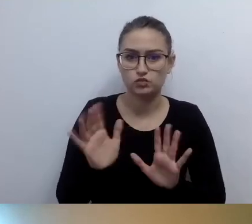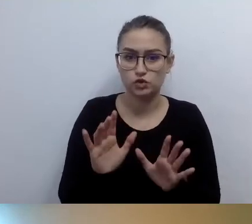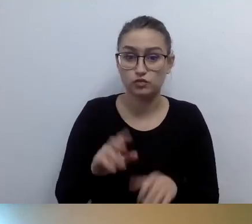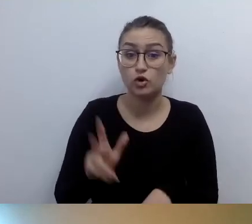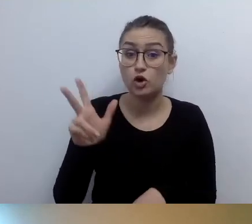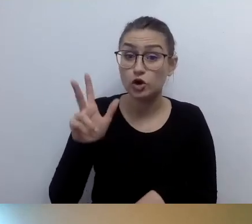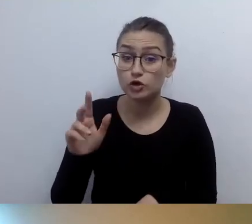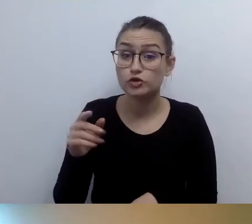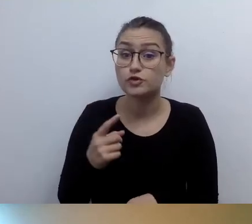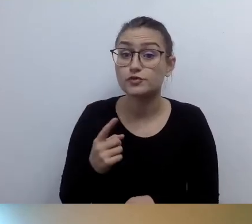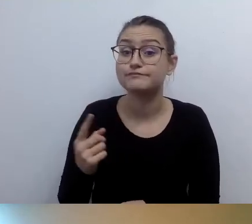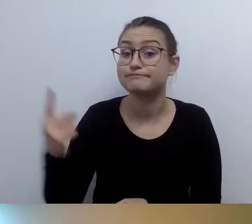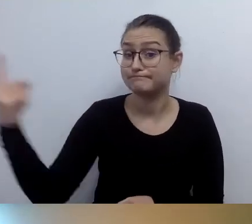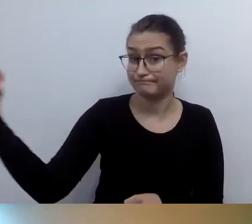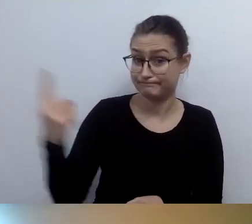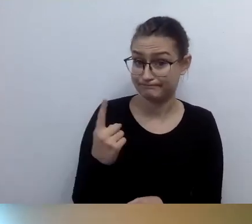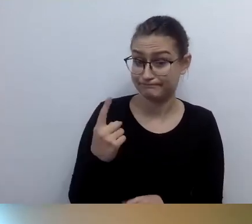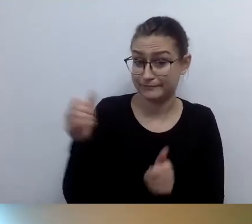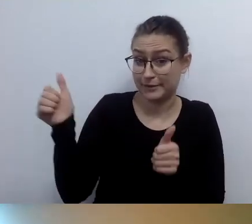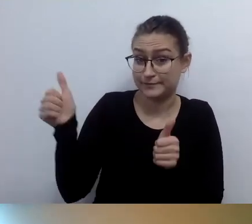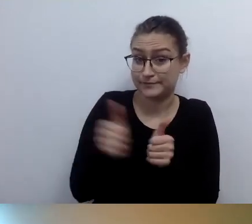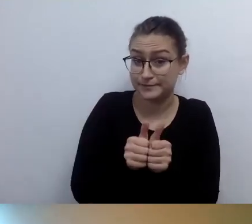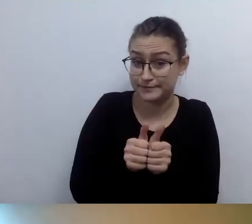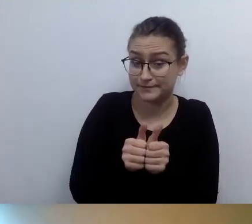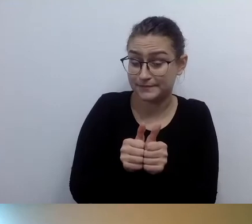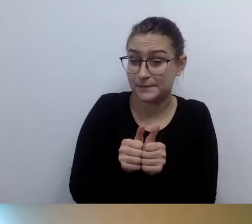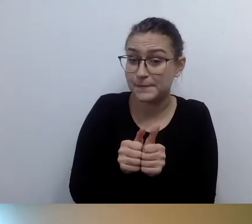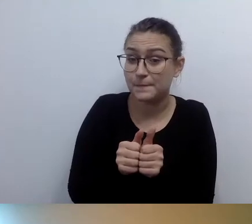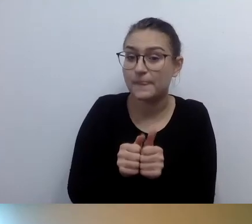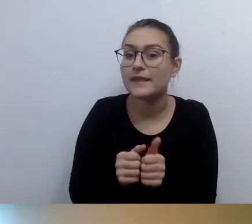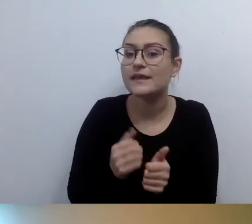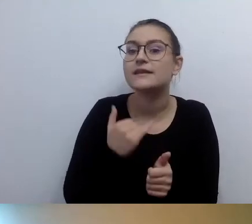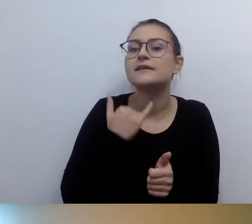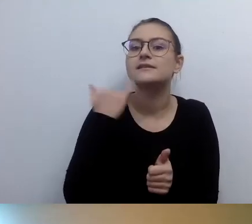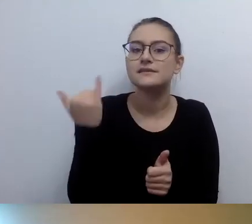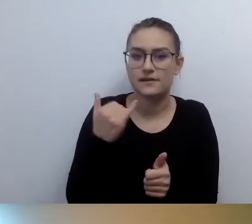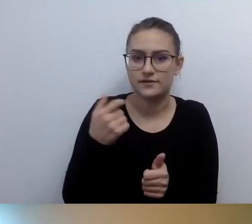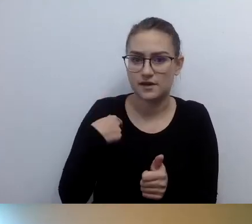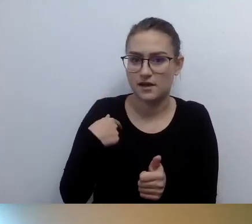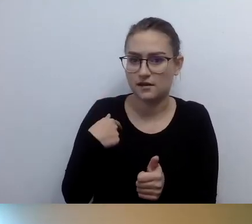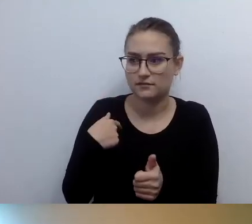że jestem osobą niewidomą, prawie za każdym razem dostawałem wózek. Ktoś przychodził z wózkiem.